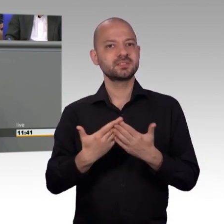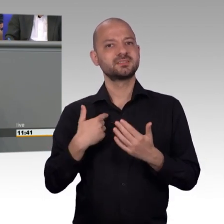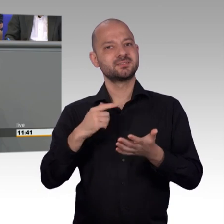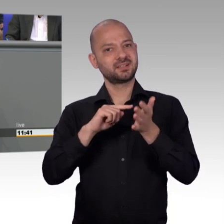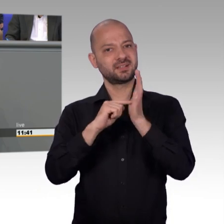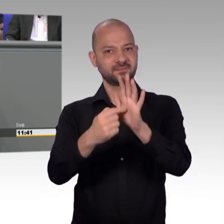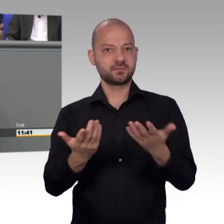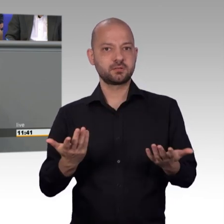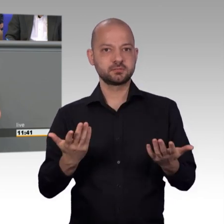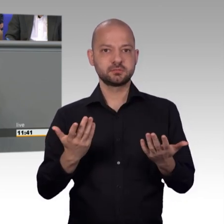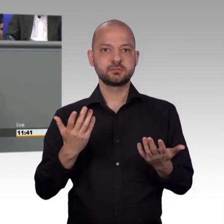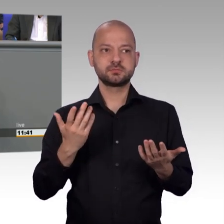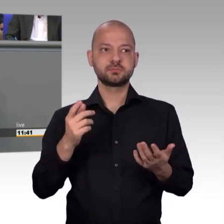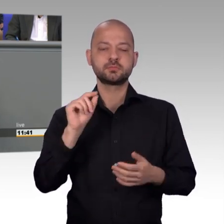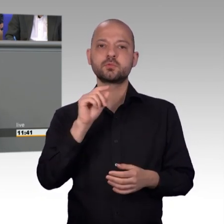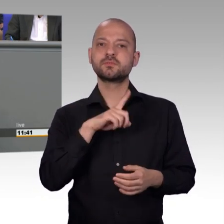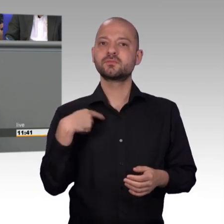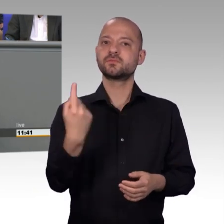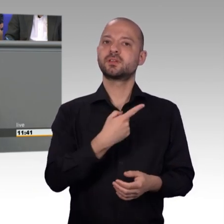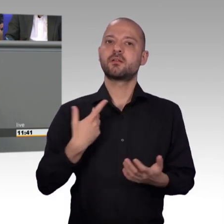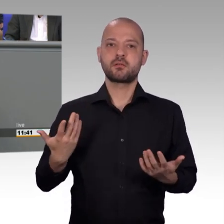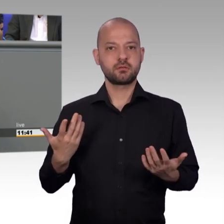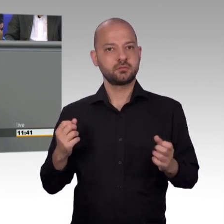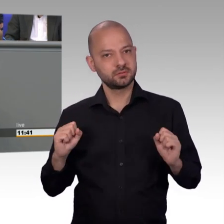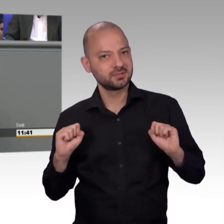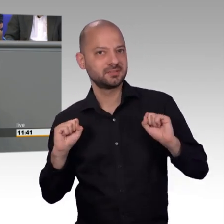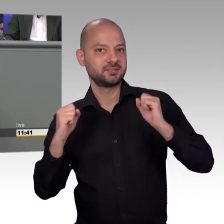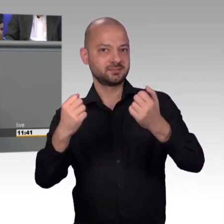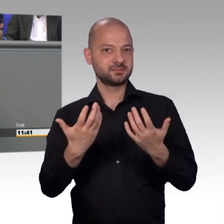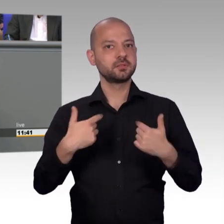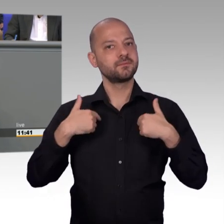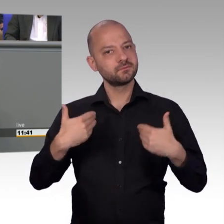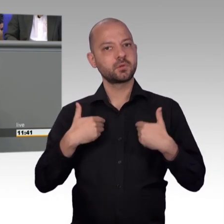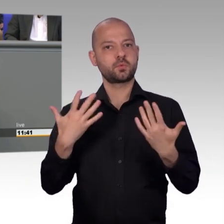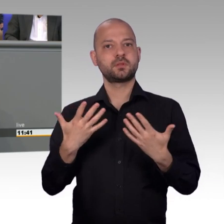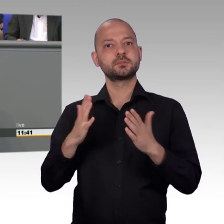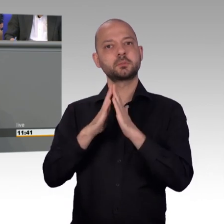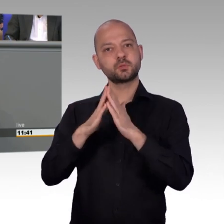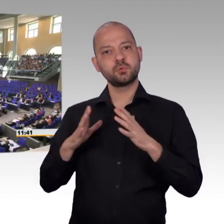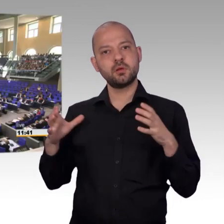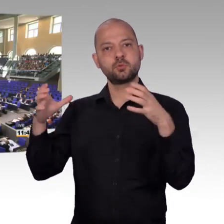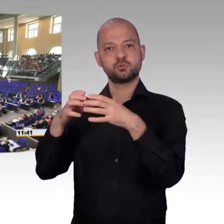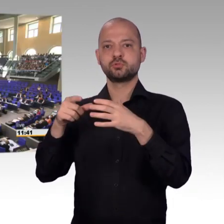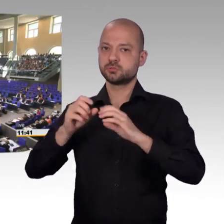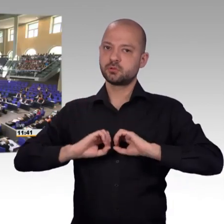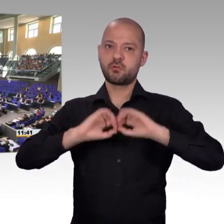schon wenn man steht, immer links auf der Fahrbahn. Ich glaube auch, dass diese Veränderung so langsam ankommt